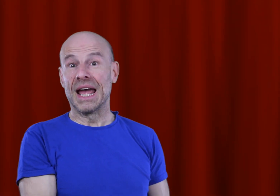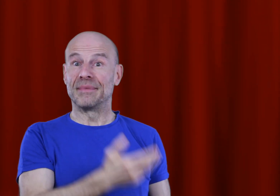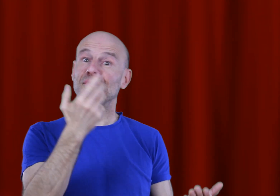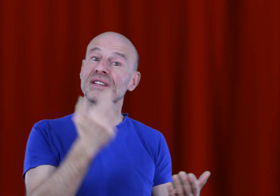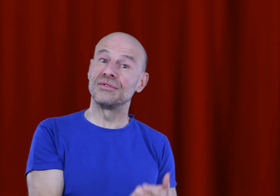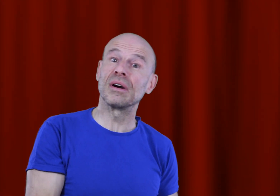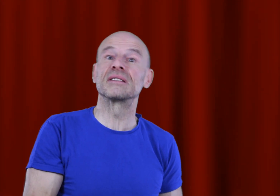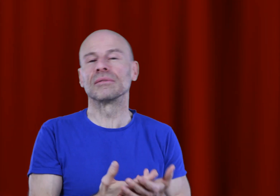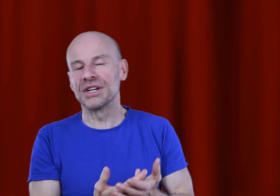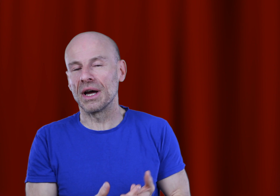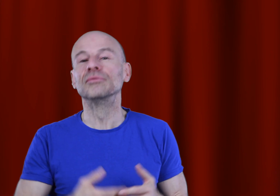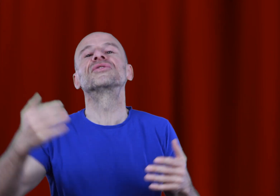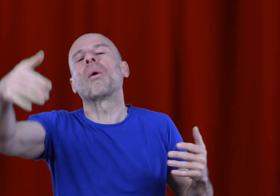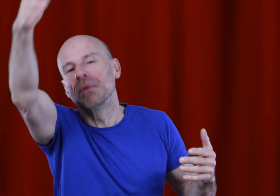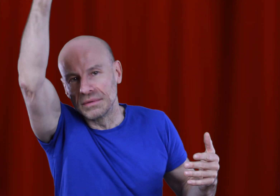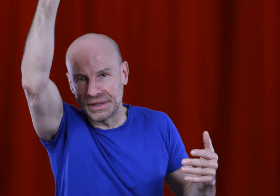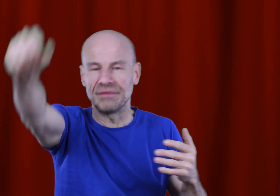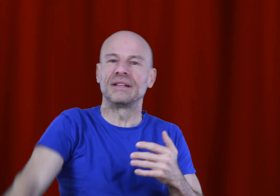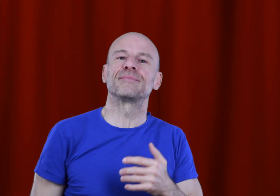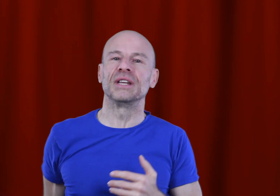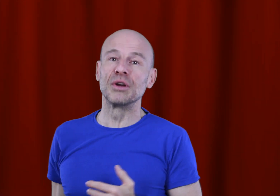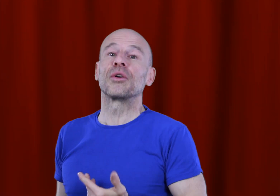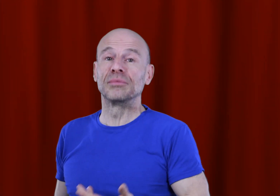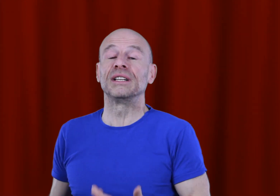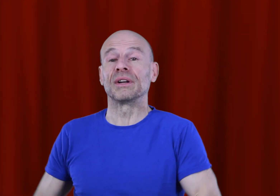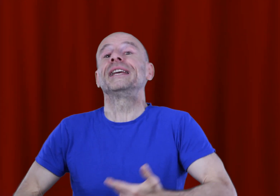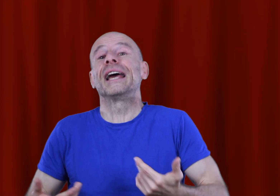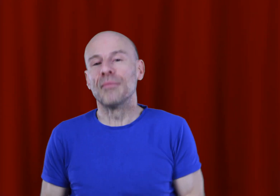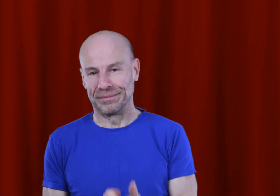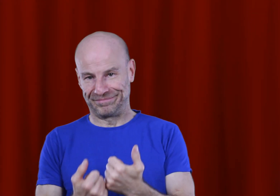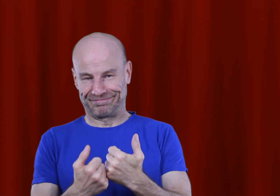Je vous rassure, ils sont déjà, ou seront très vite disponibles sur ma boutique en ligne également.